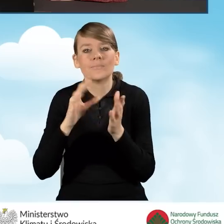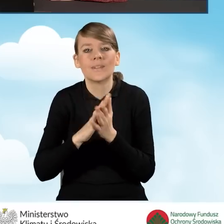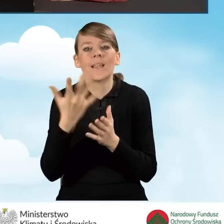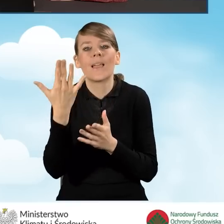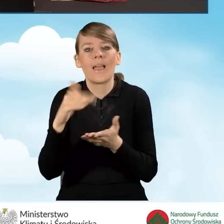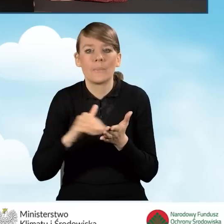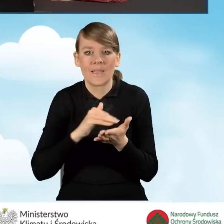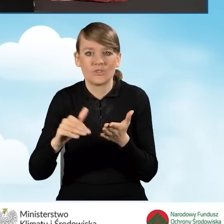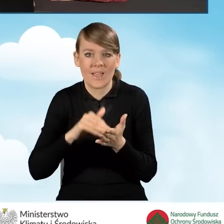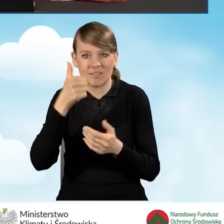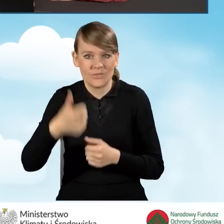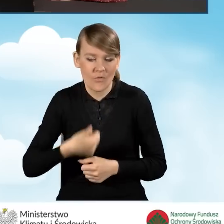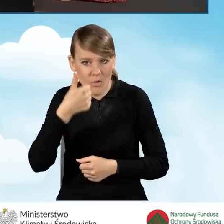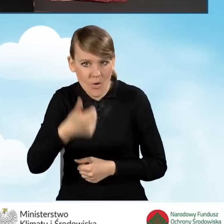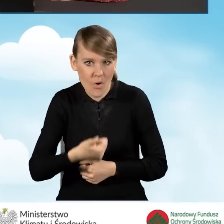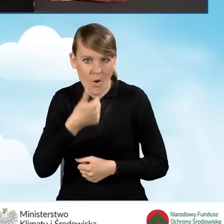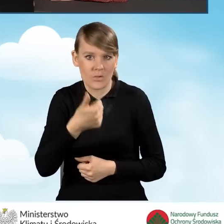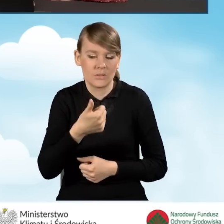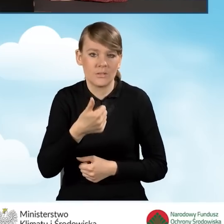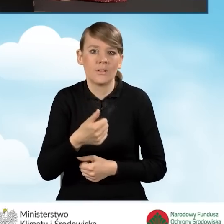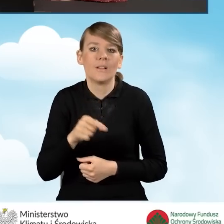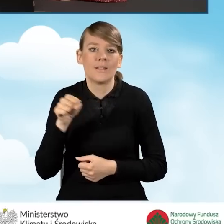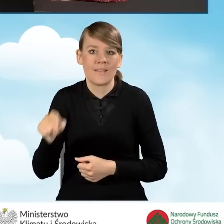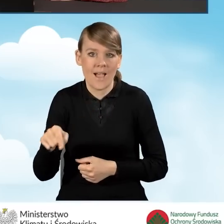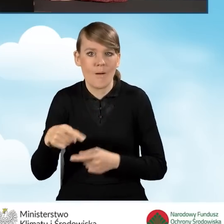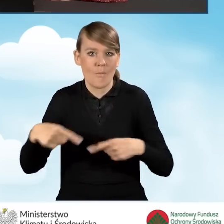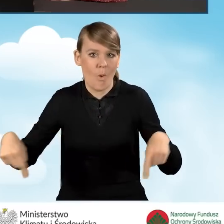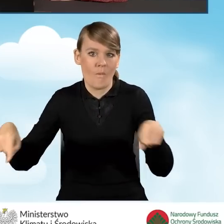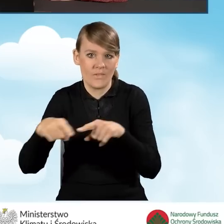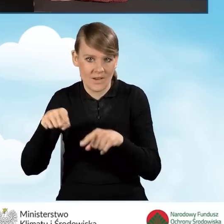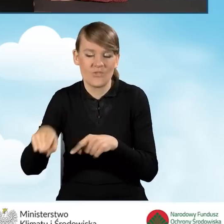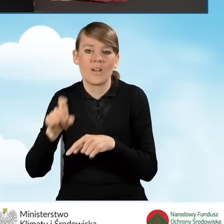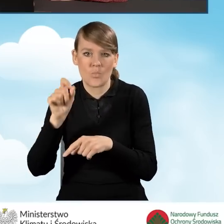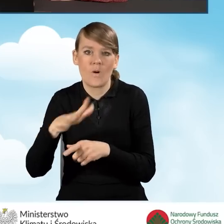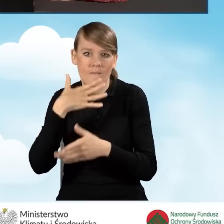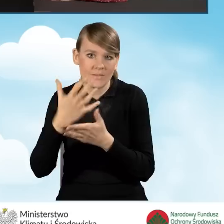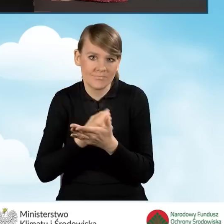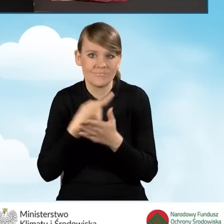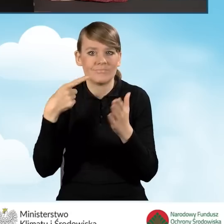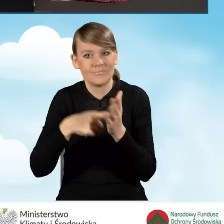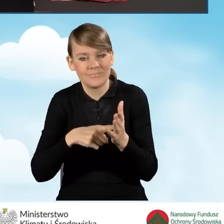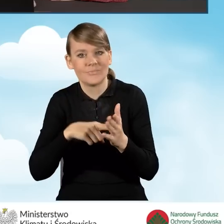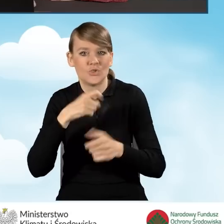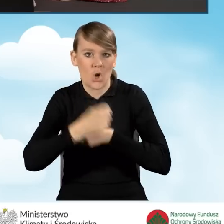Musimy podać liczbę miesięcy w roku, kiedy to ta powierzchnia wykorzystywana jest na prowadzenie działalności.